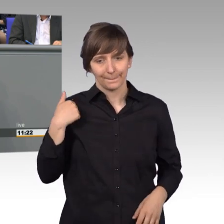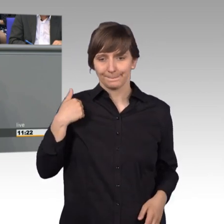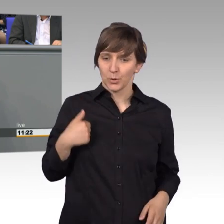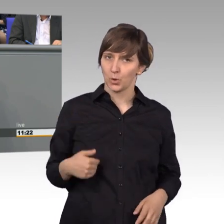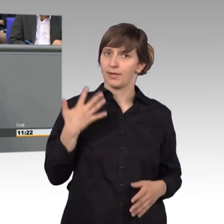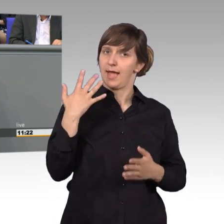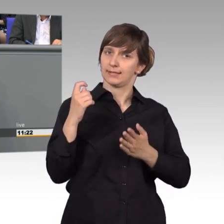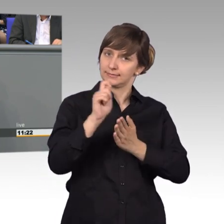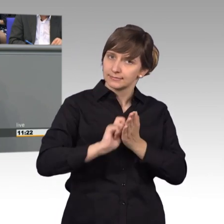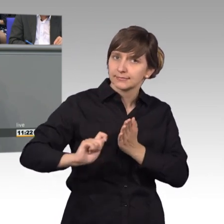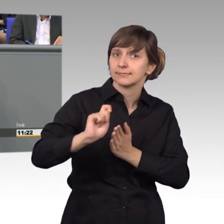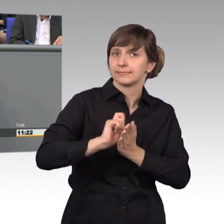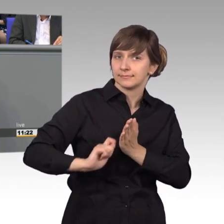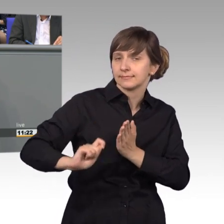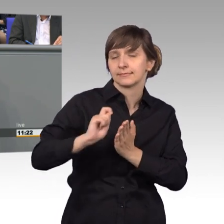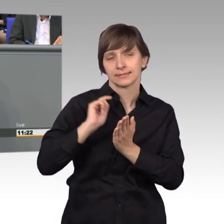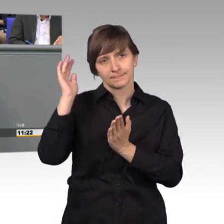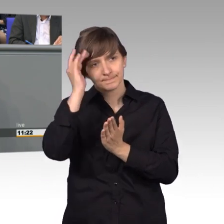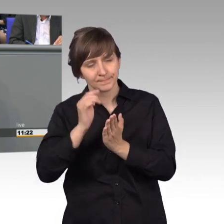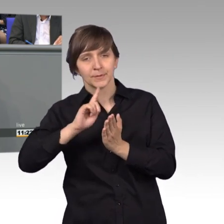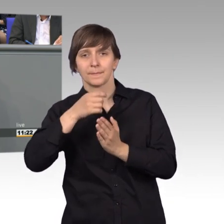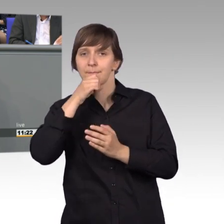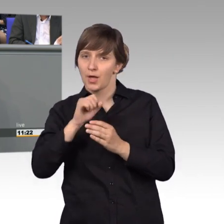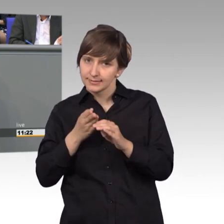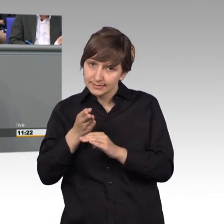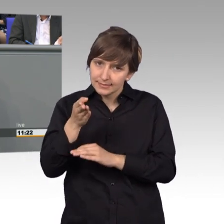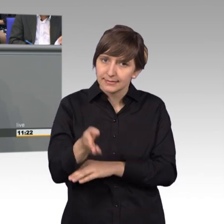diesen aufs Postamt zu bringen und entsprechend nach Berlin zu senden.